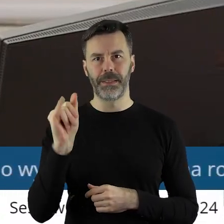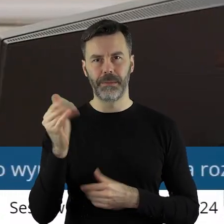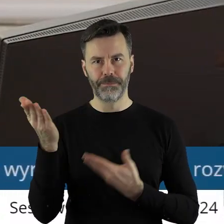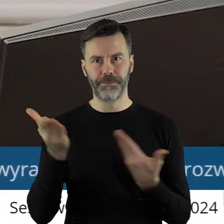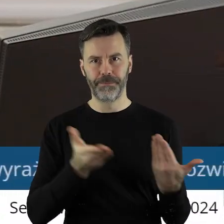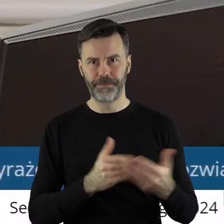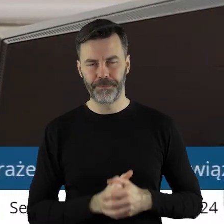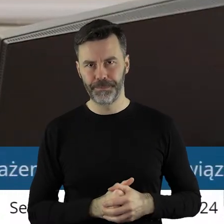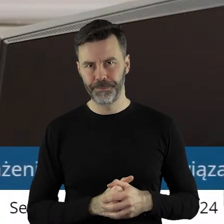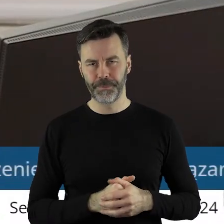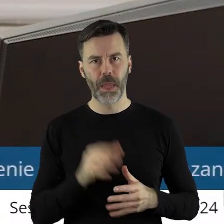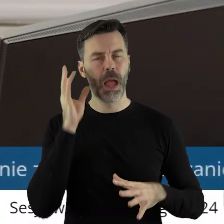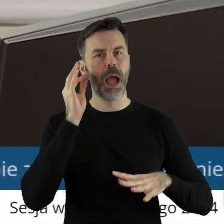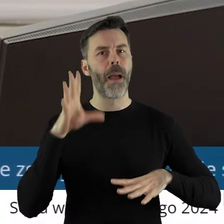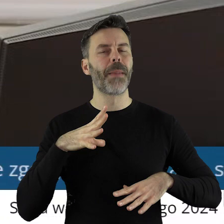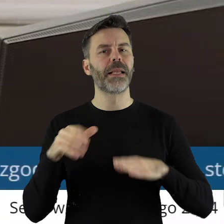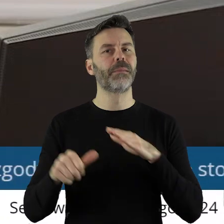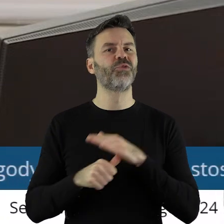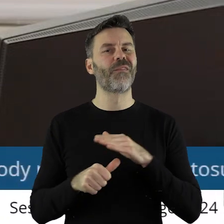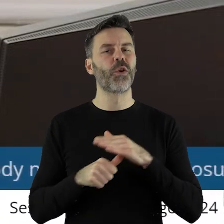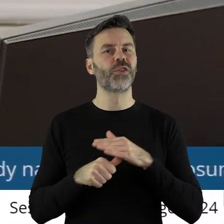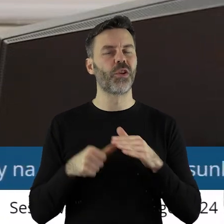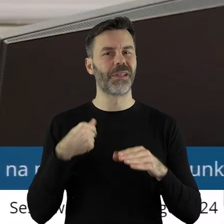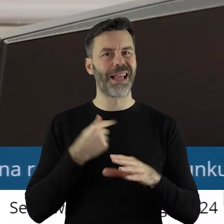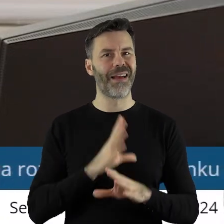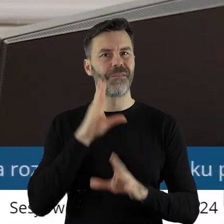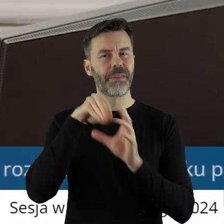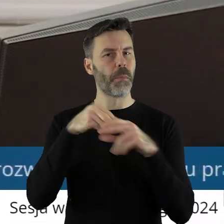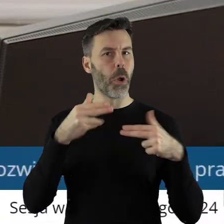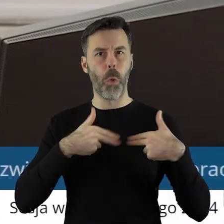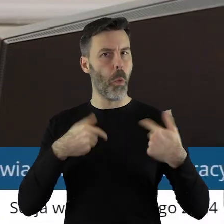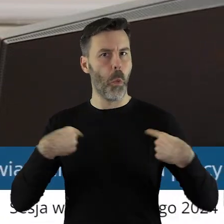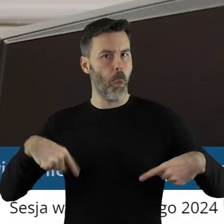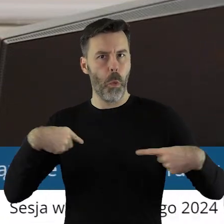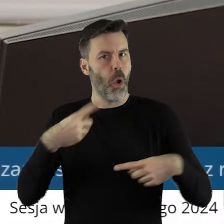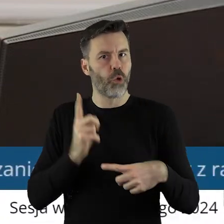Pani Przewodnicząca! Ponieważ nie jestem członkiem tej komisji, czy mogę prosić